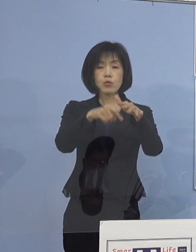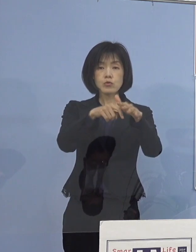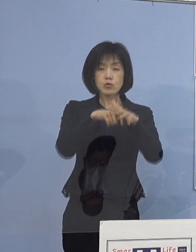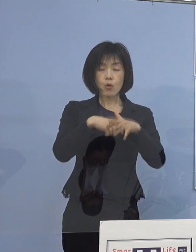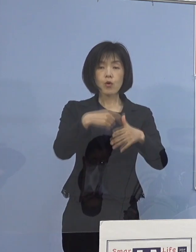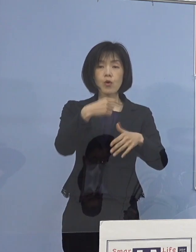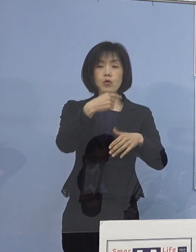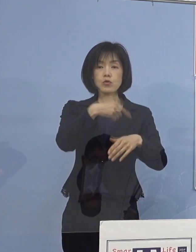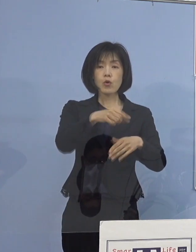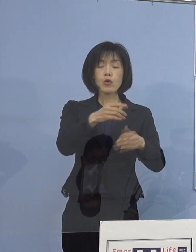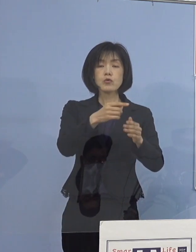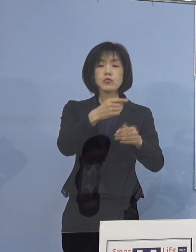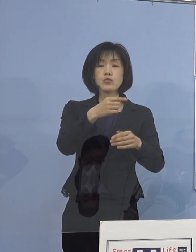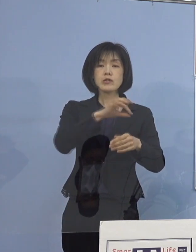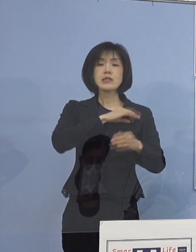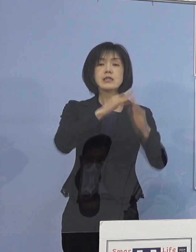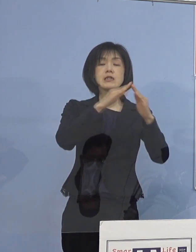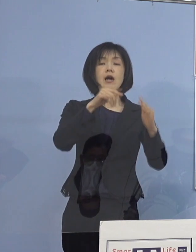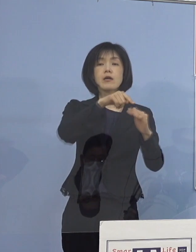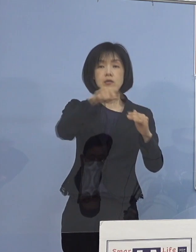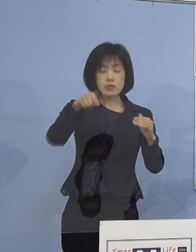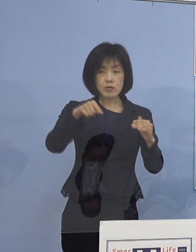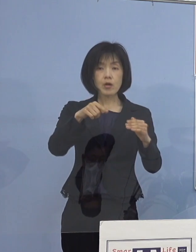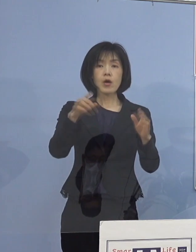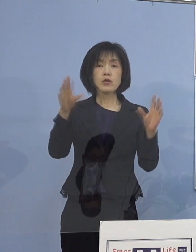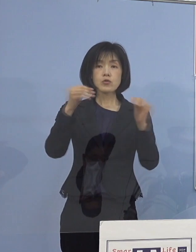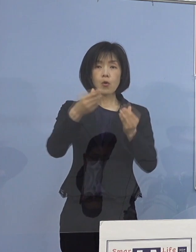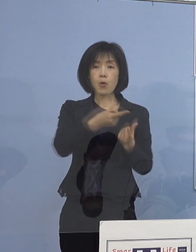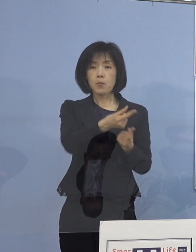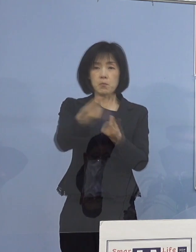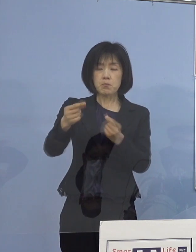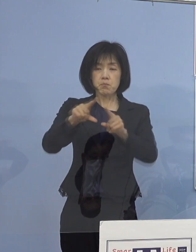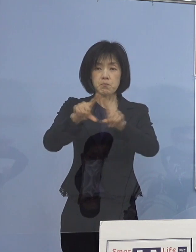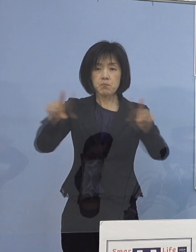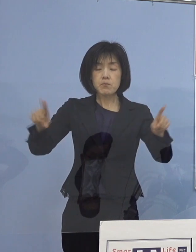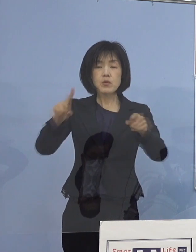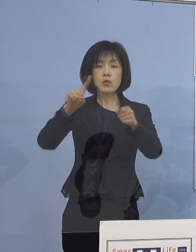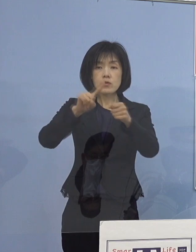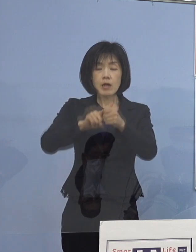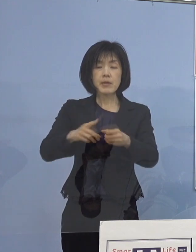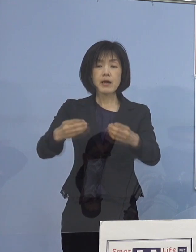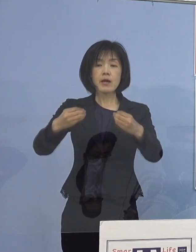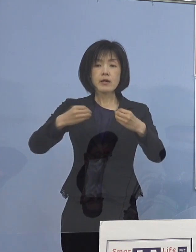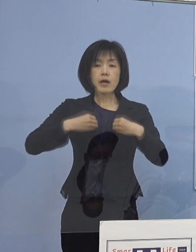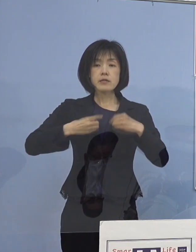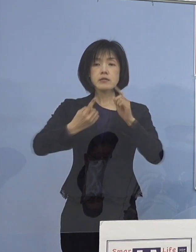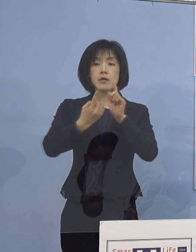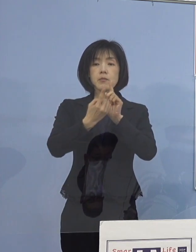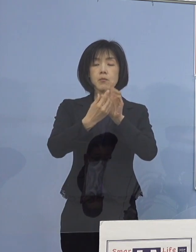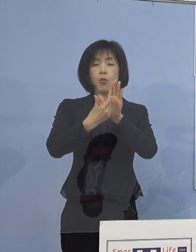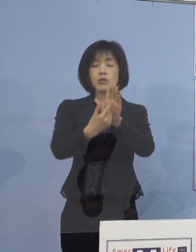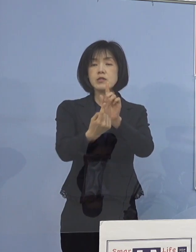これらの情報共有を図るために 感染防止対策の取組事例について